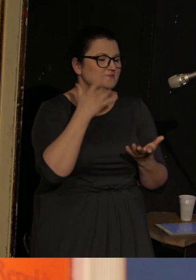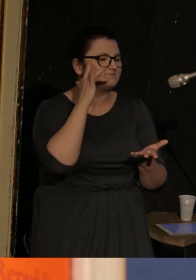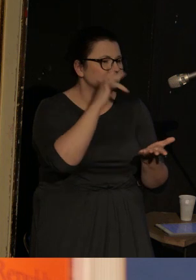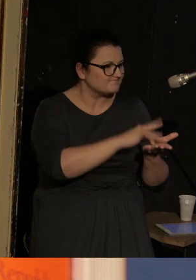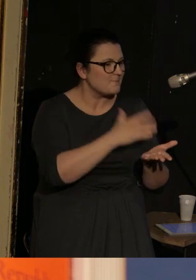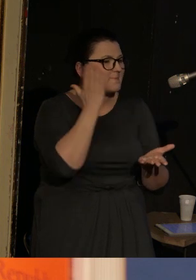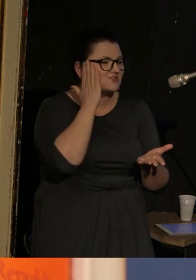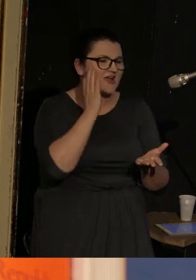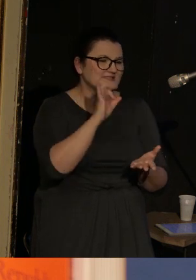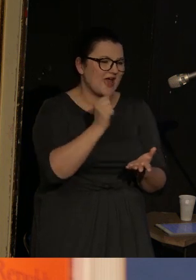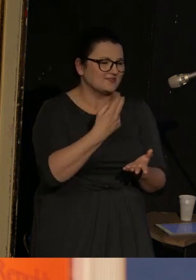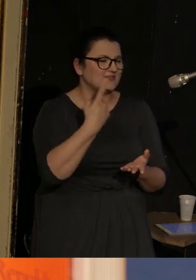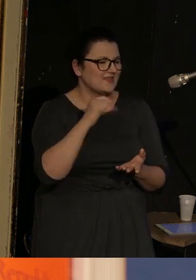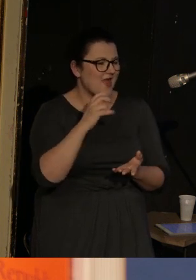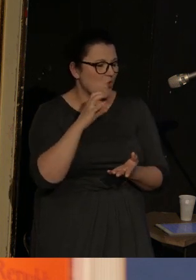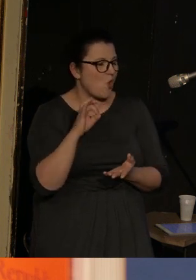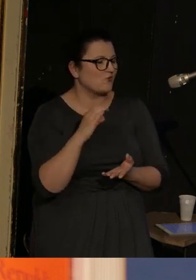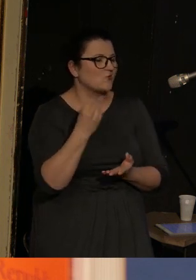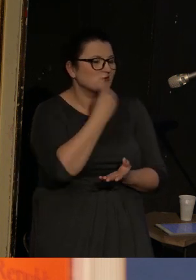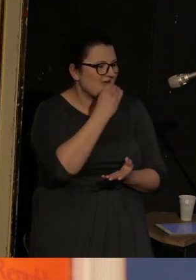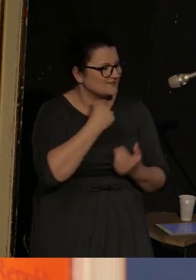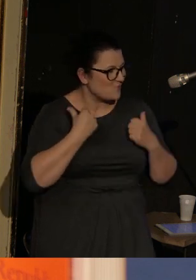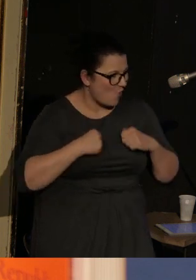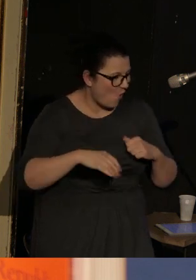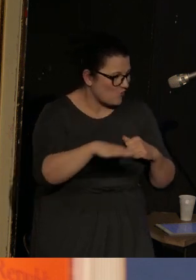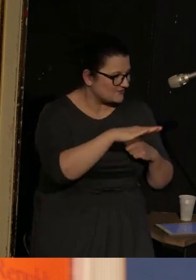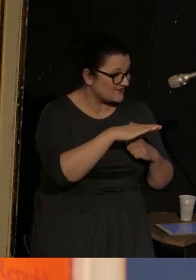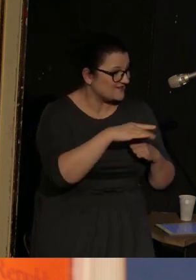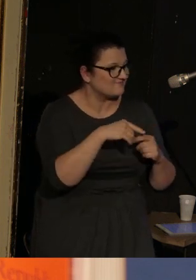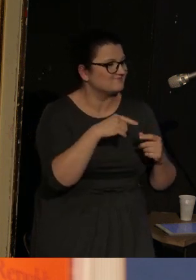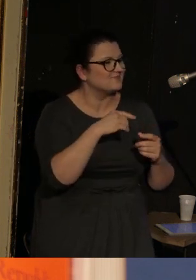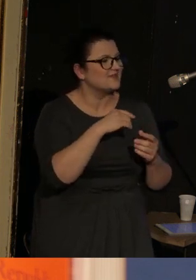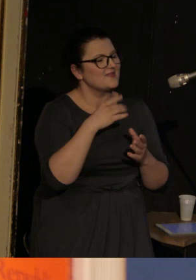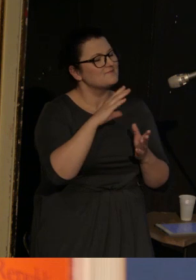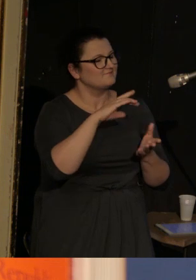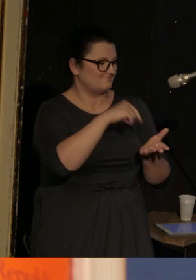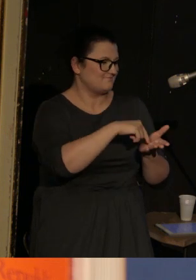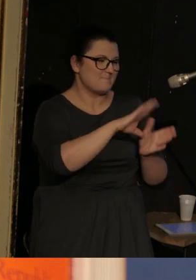który znajduję się nad Oceanem Spokojnym, i w rankingu najbogatszych miast w USA